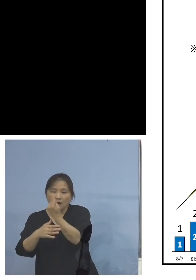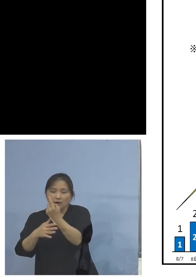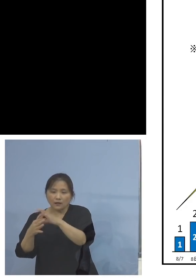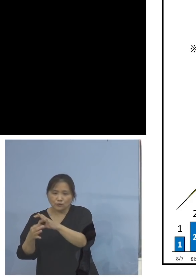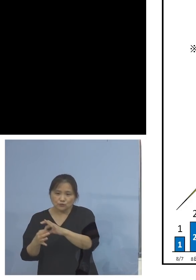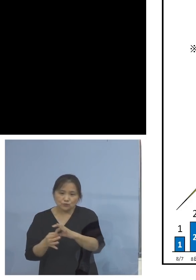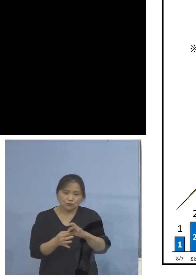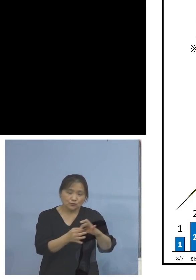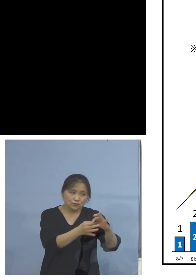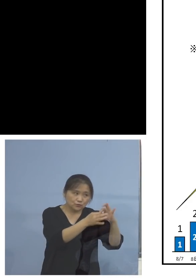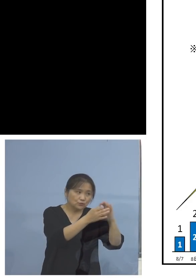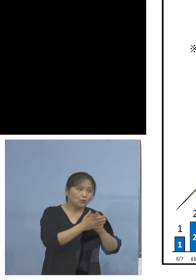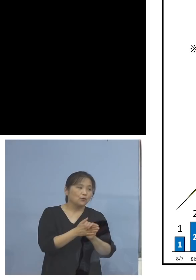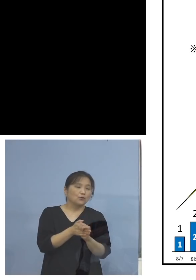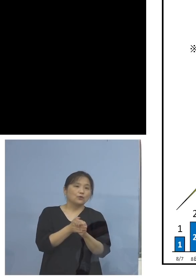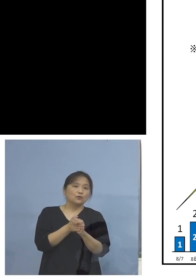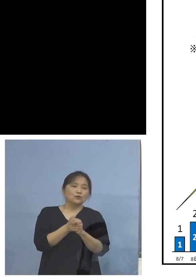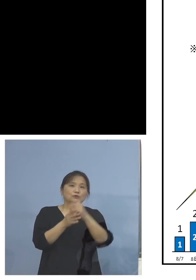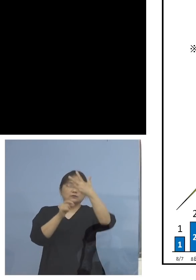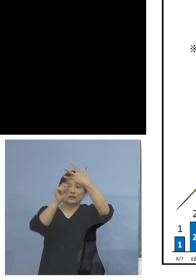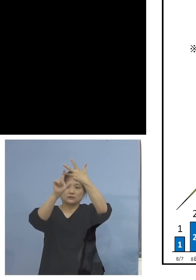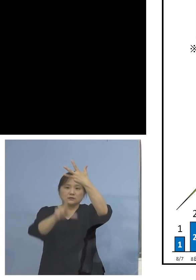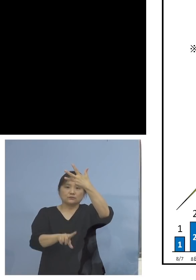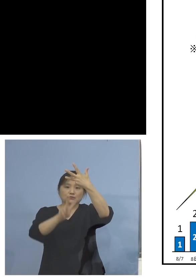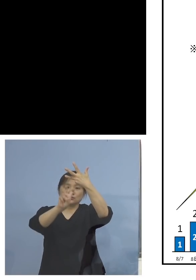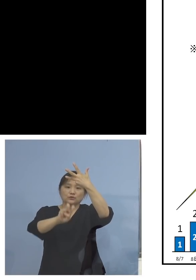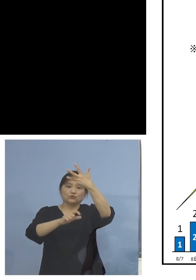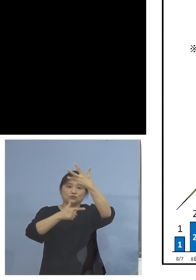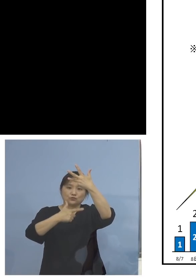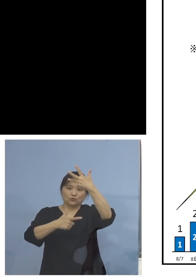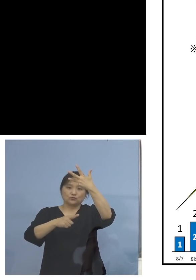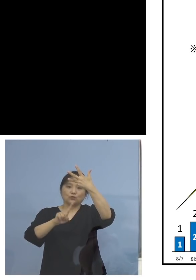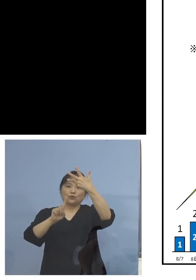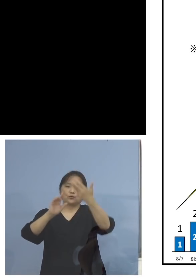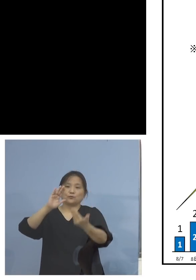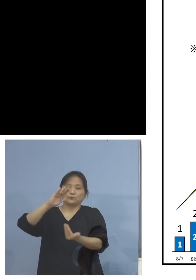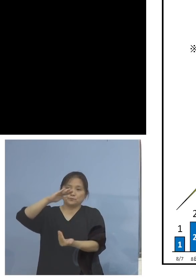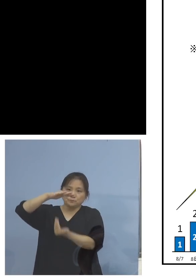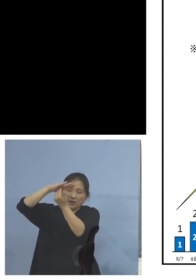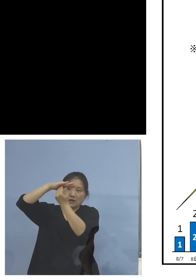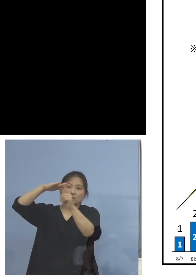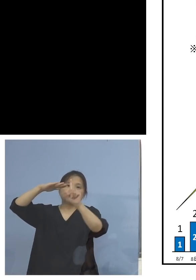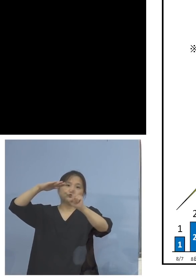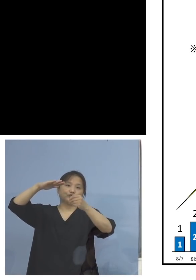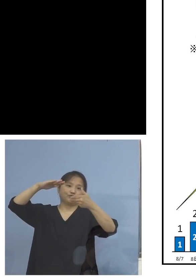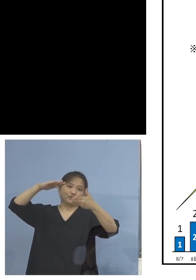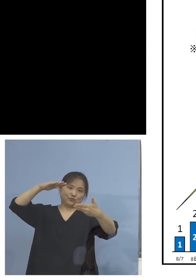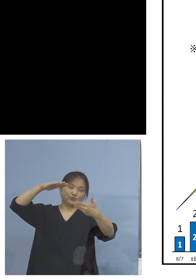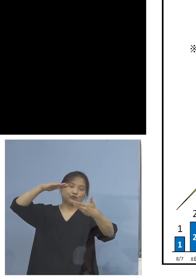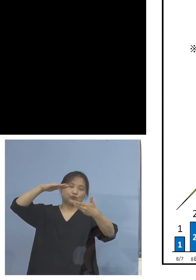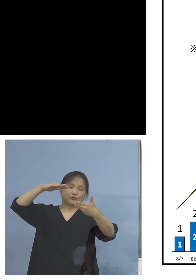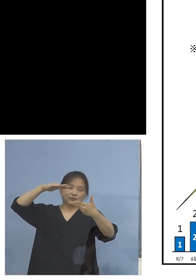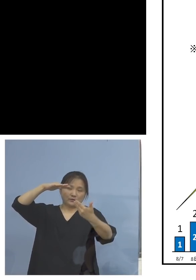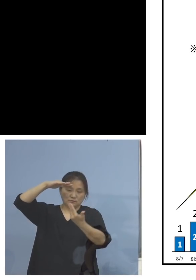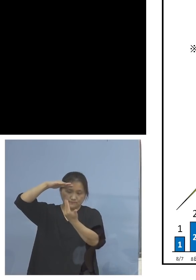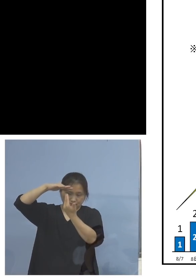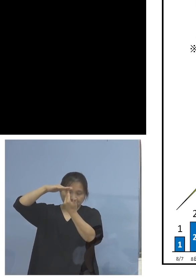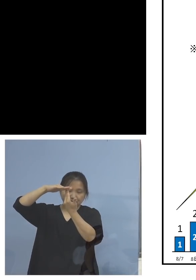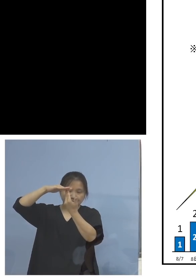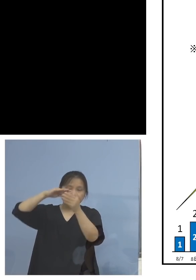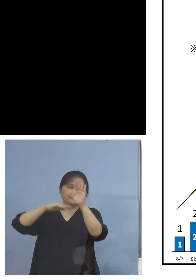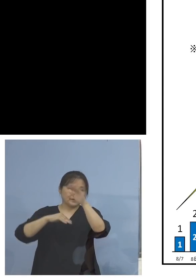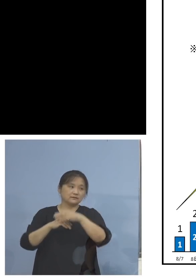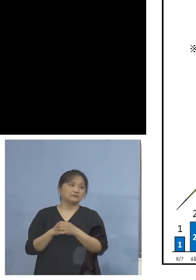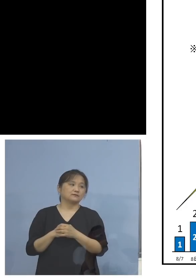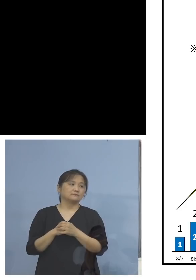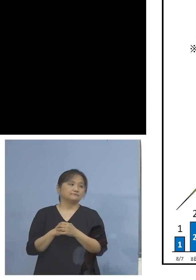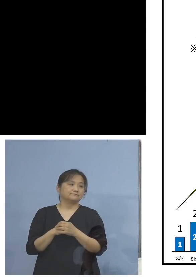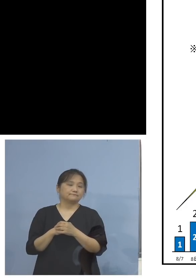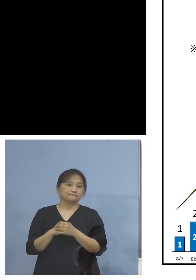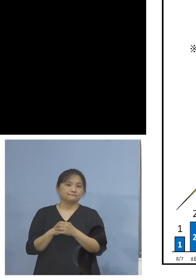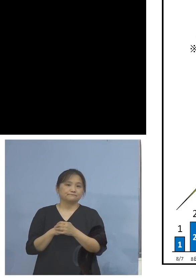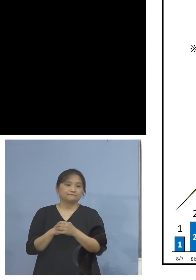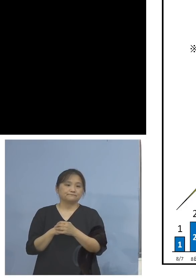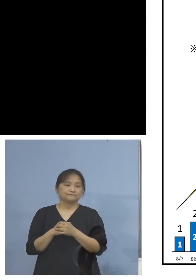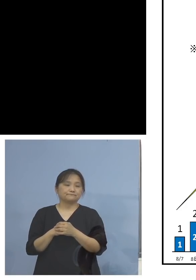この26日の19(人)、これをピークとして ということになっております、ということで